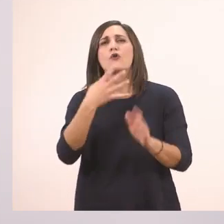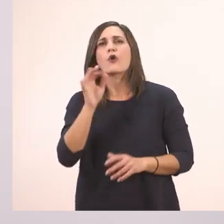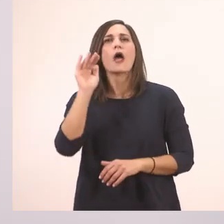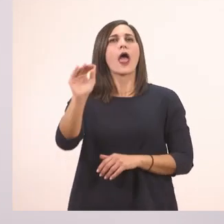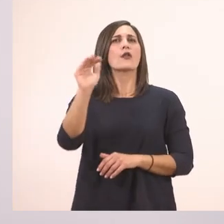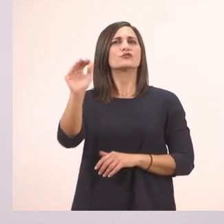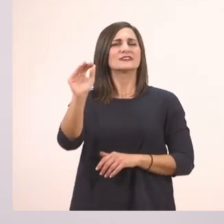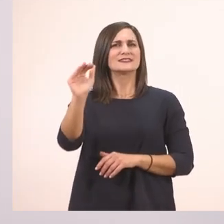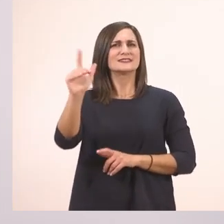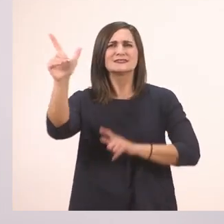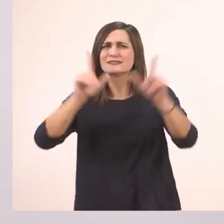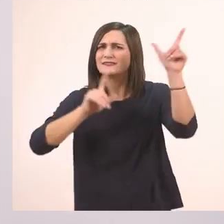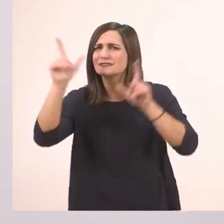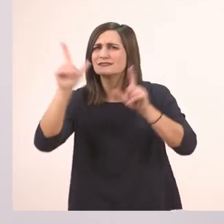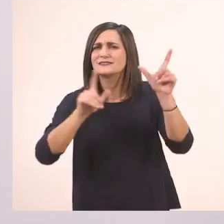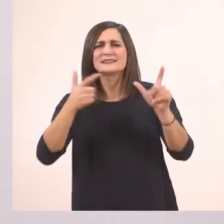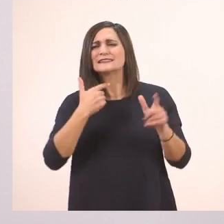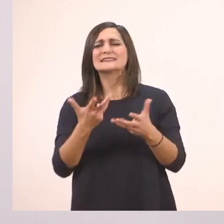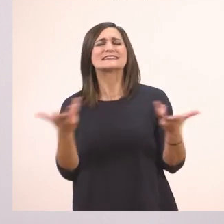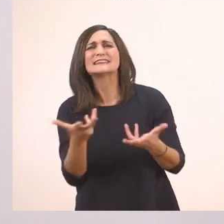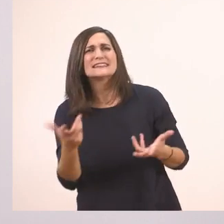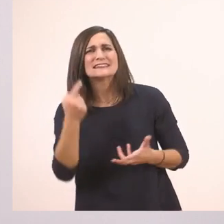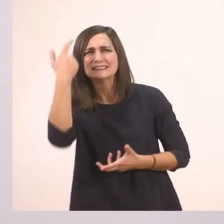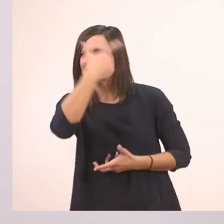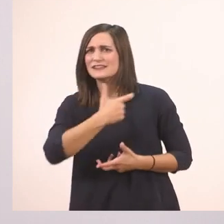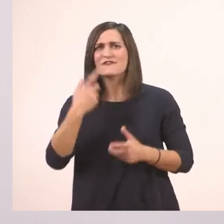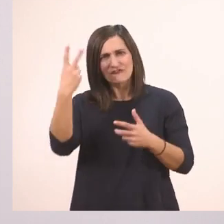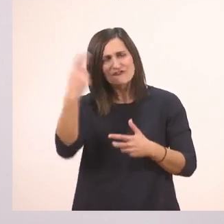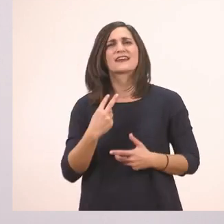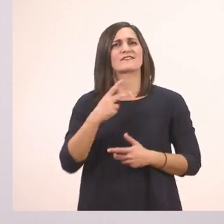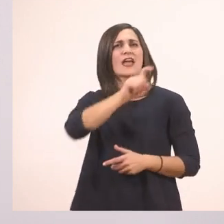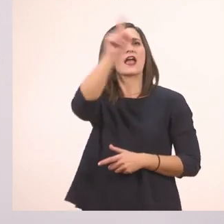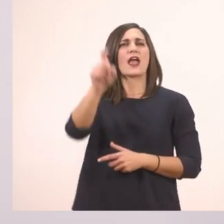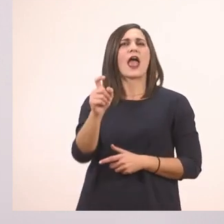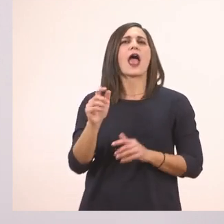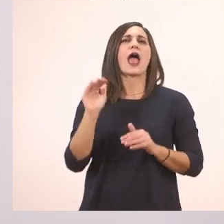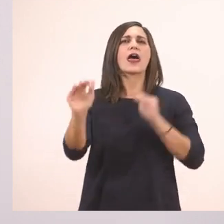Και αλλάζουμε και τον τόνο της φωνής μας. Να ακουστεί ότι ρωτάμε: Τι ιστορία, Ιωάννα;